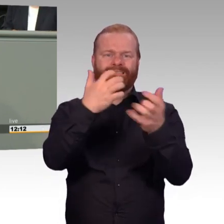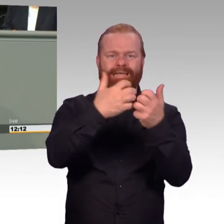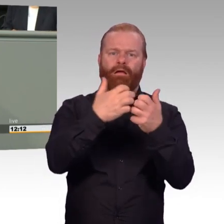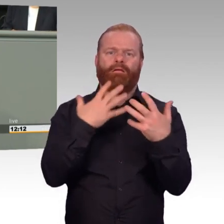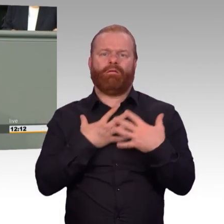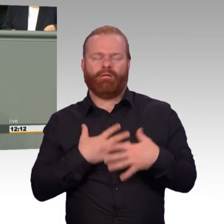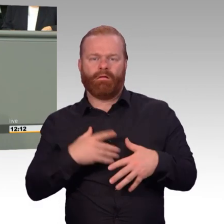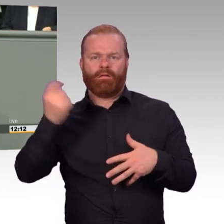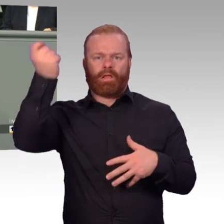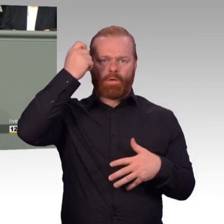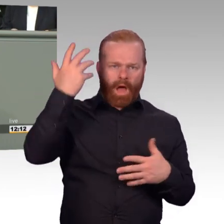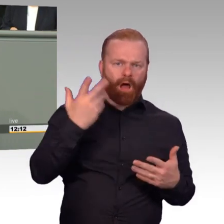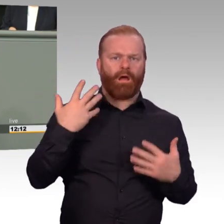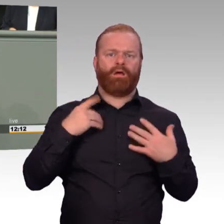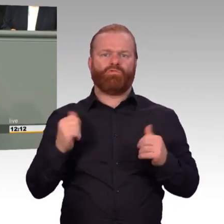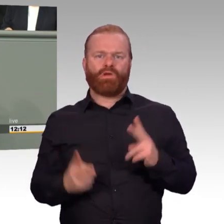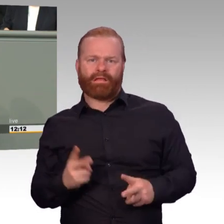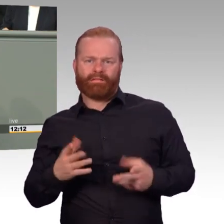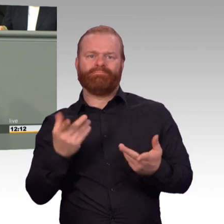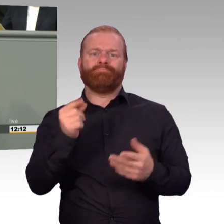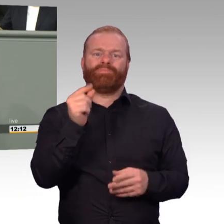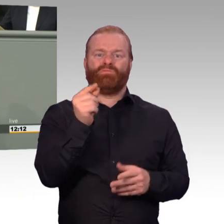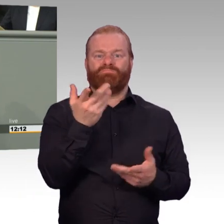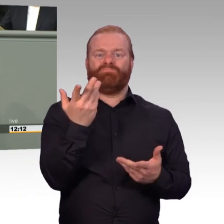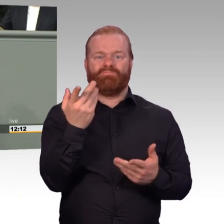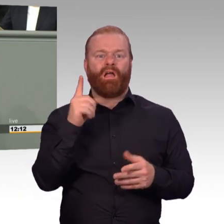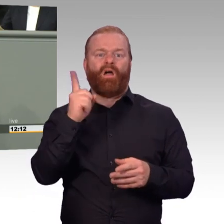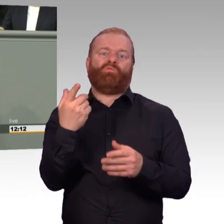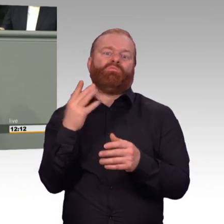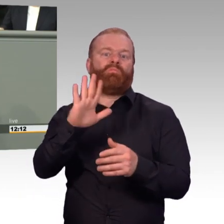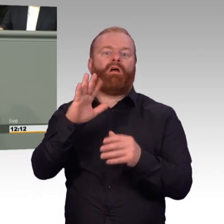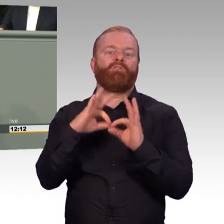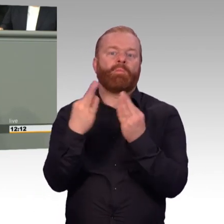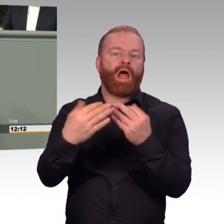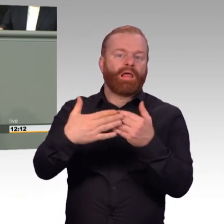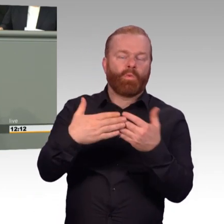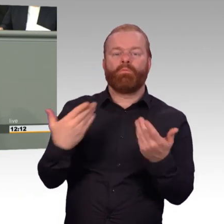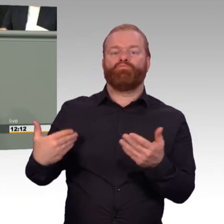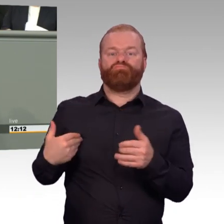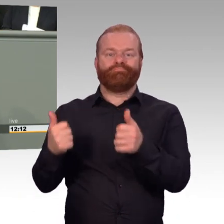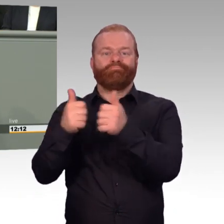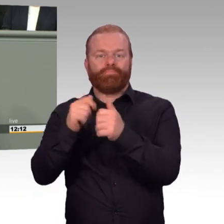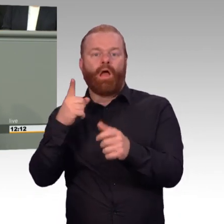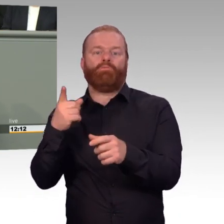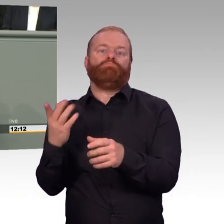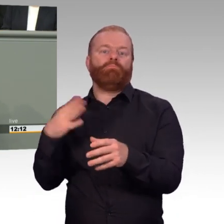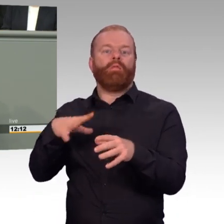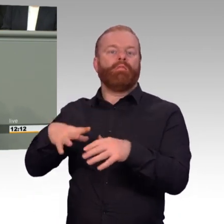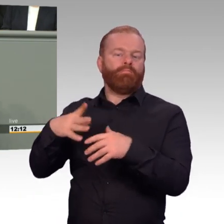sondern auch bei NATO-Manövern oder NATO-Verwendungen und Aufträgen innerhalb des Bündnisgebietes zu gewähren. Warum soll der NATO-Dienst in Litauen